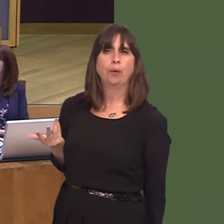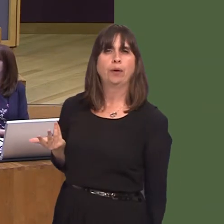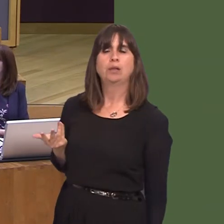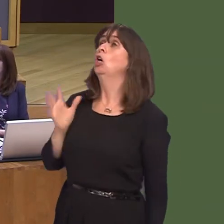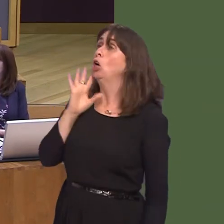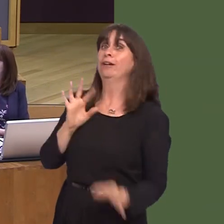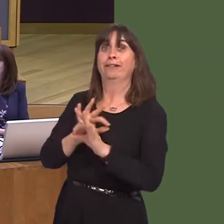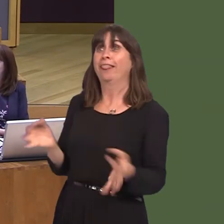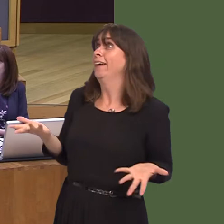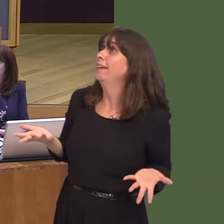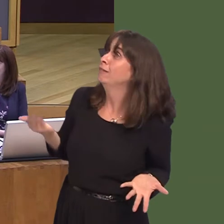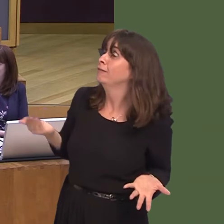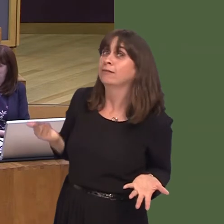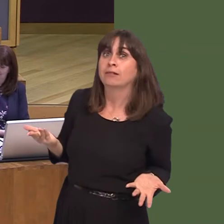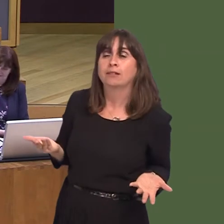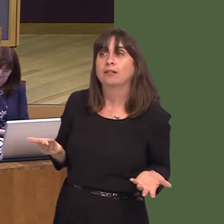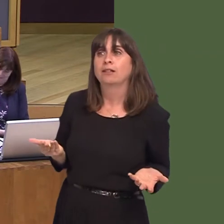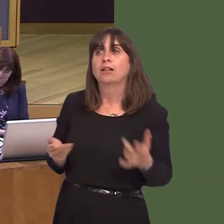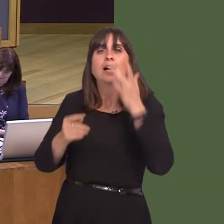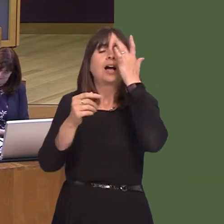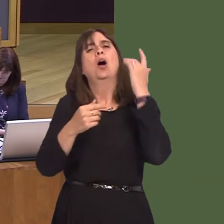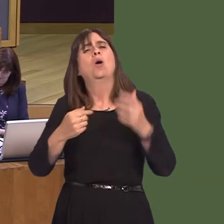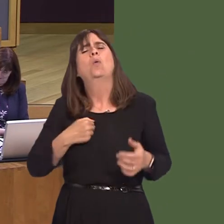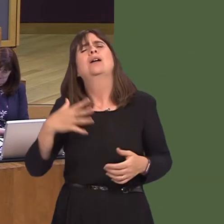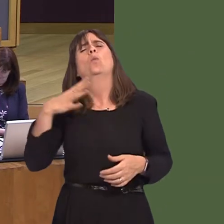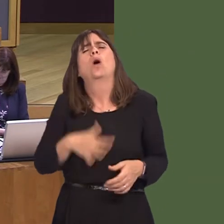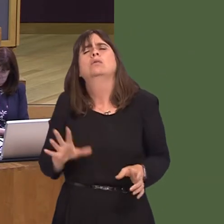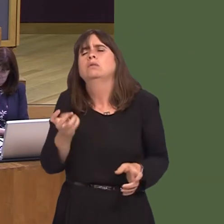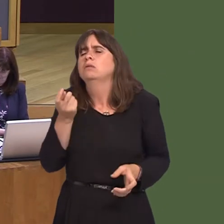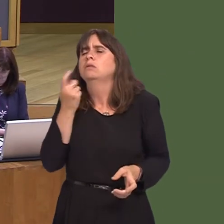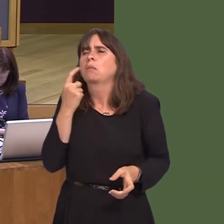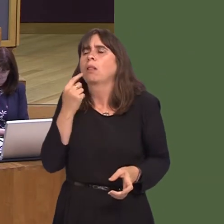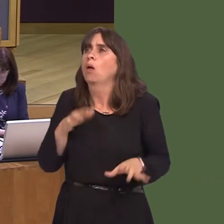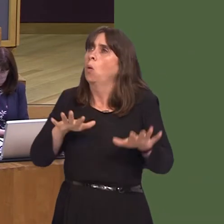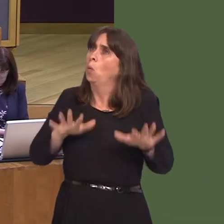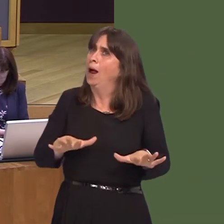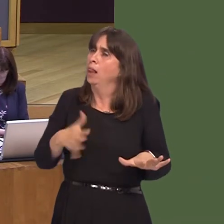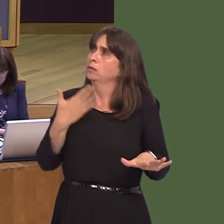He agrees with this, I know, but all we have asked for is that Wales should be treated